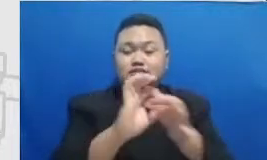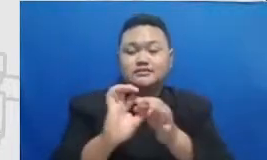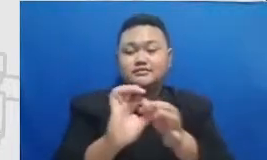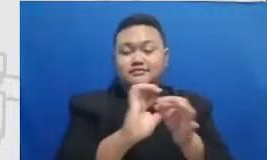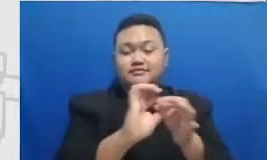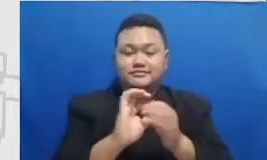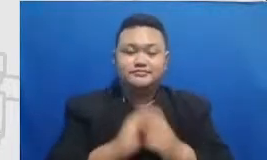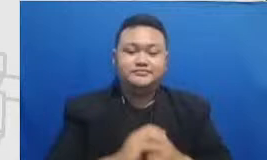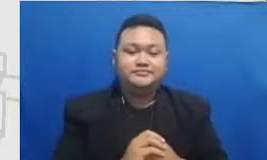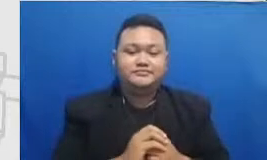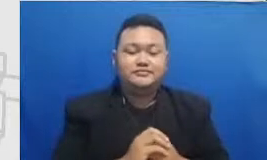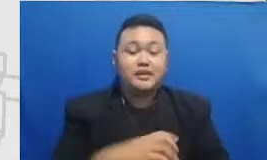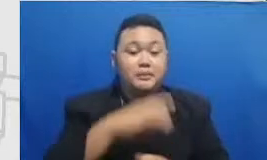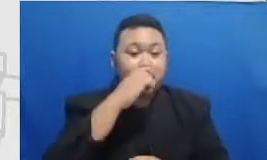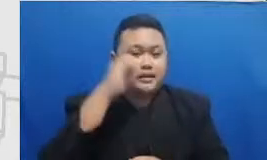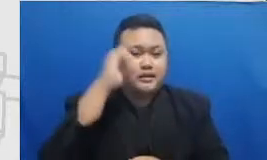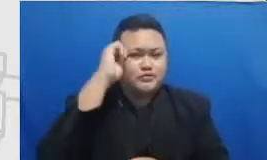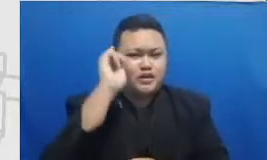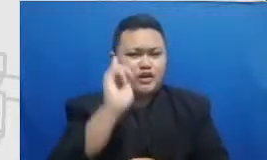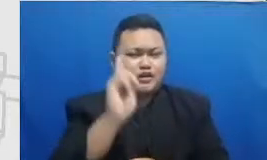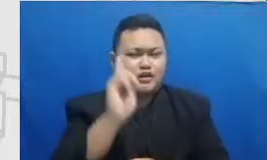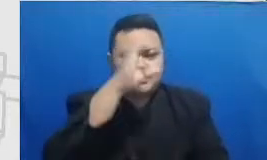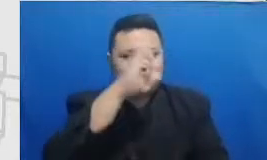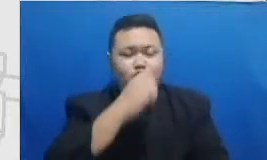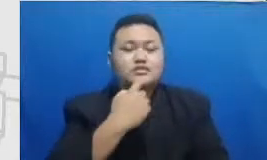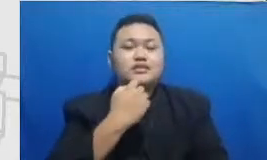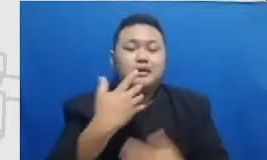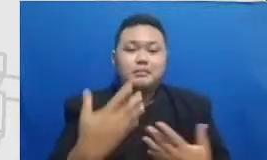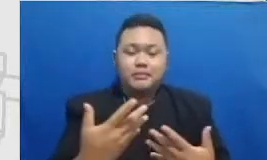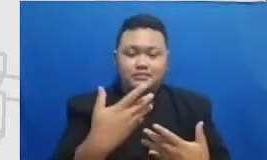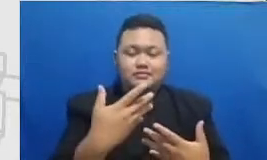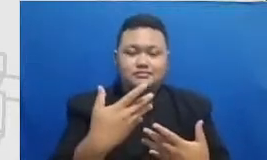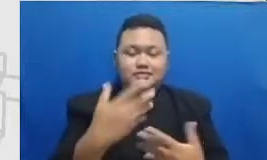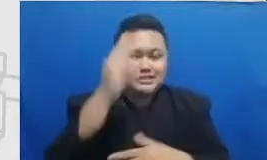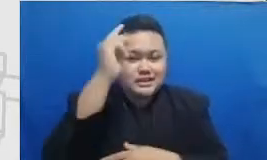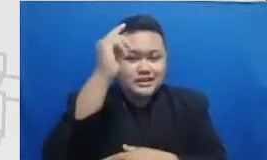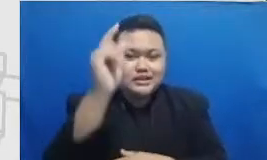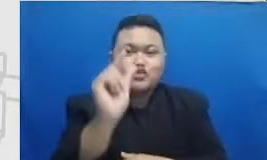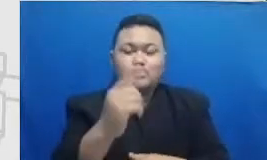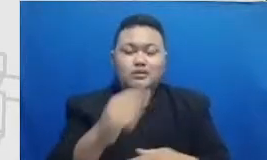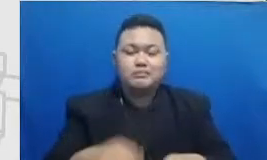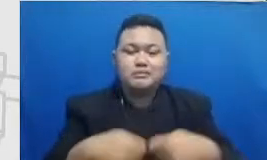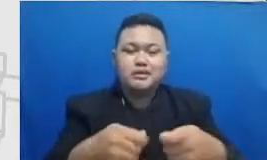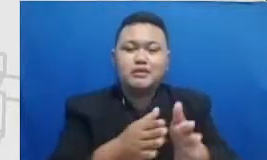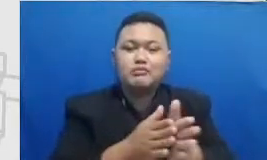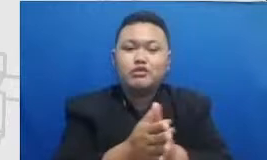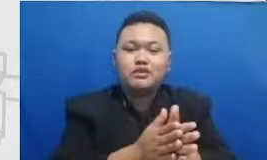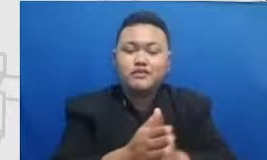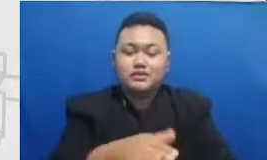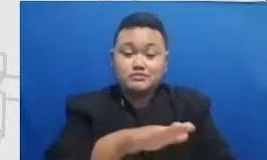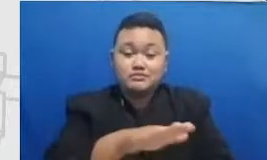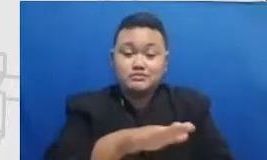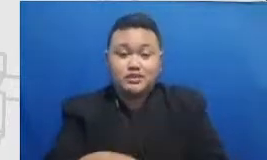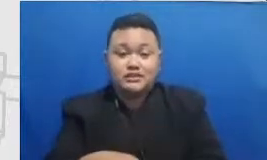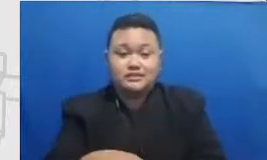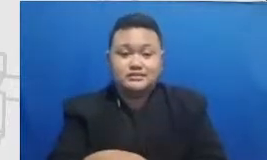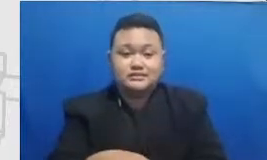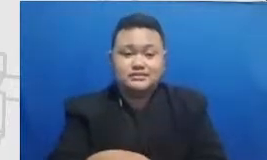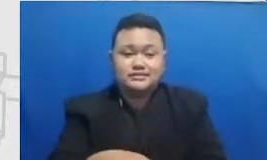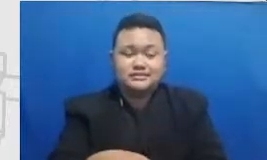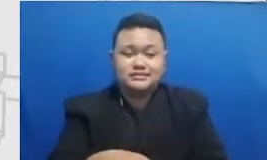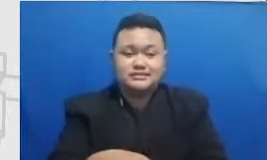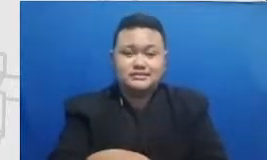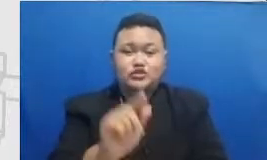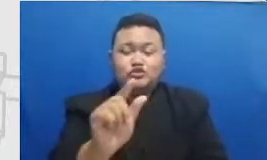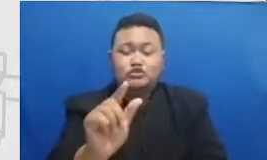dan Ibu perlu mengenali strategi-strategi untuk memotivasi murid berpartisipasi secara lebih aktif